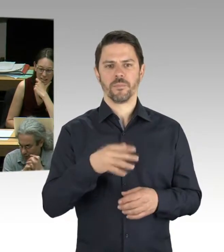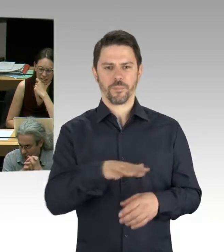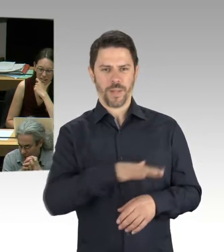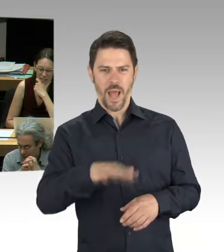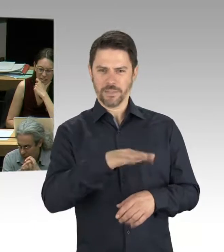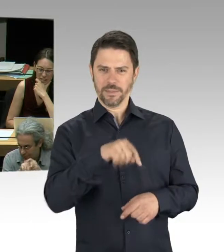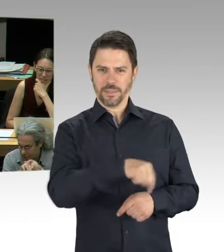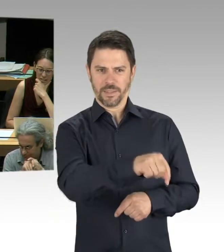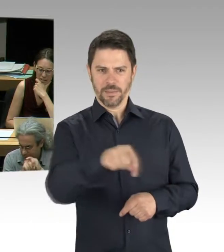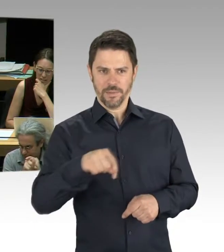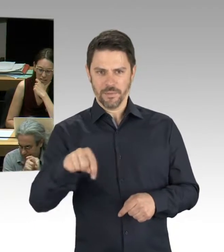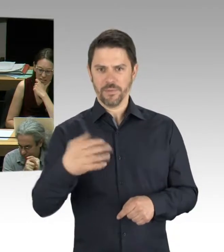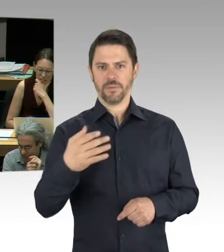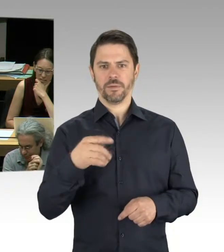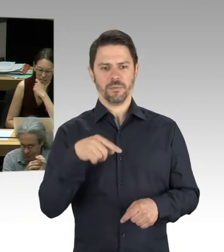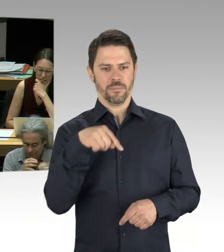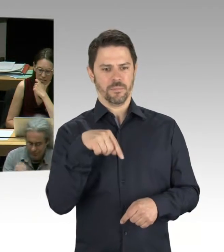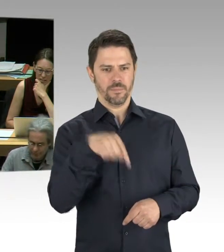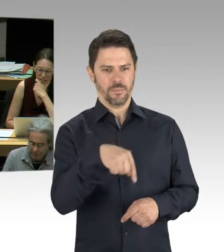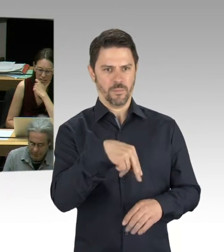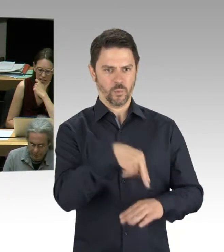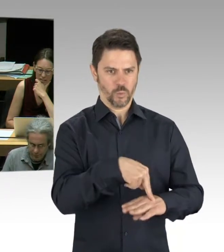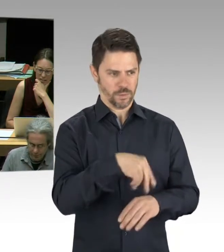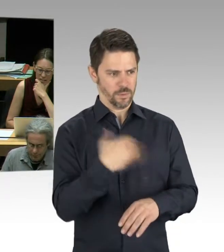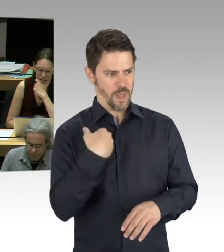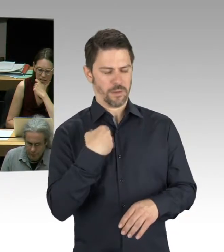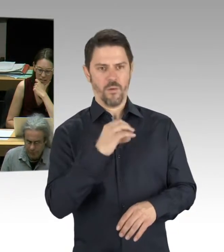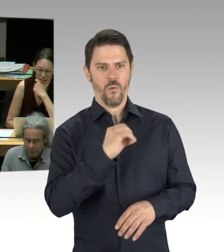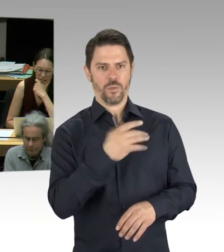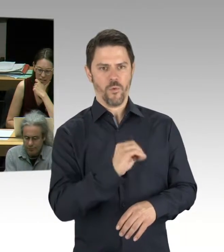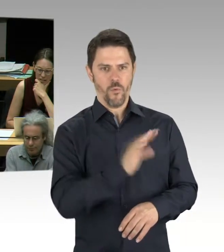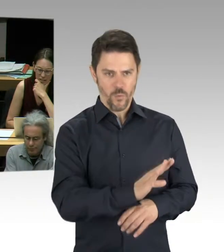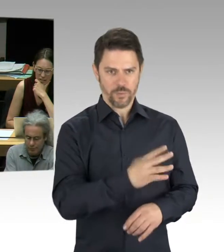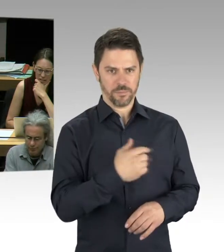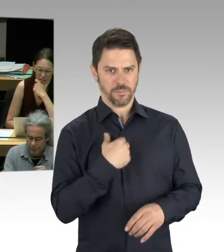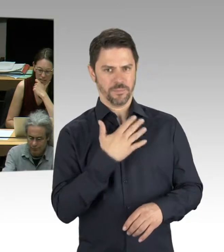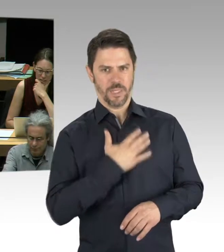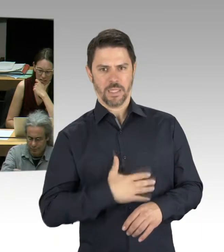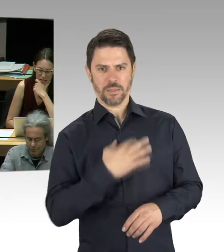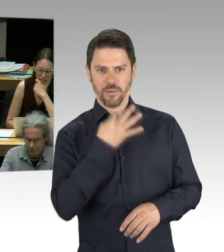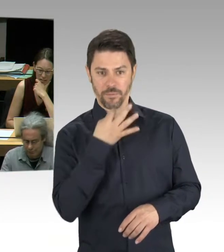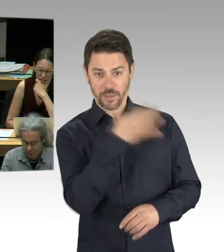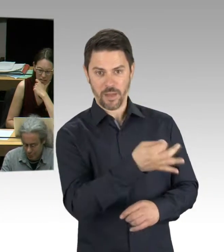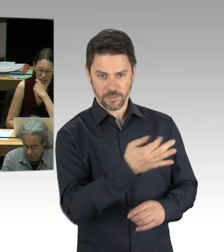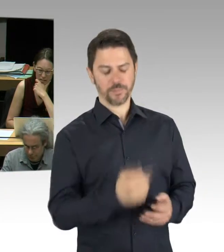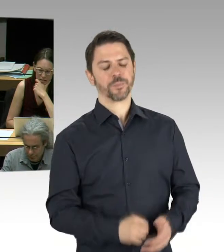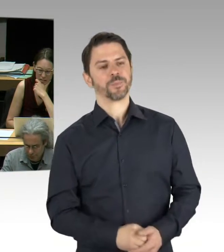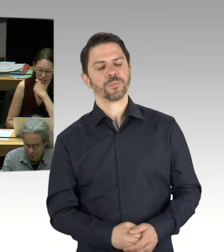Ich wollte gern den Staatssekretär fragen: Das wundert uns ja hier immer, wenn solche Sachen überraschend auftauchen.